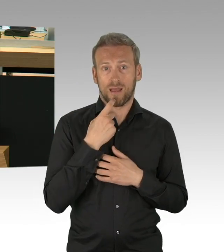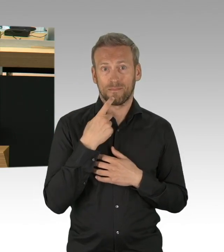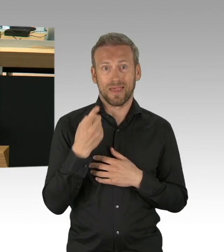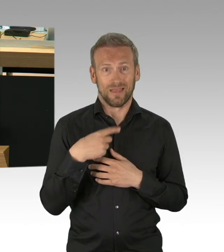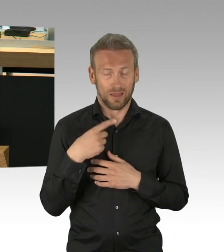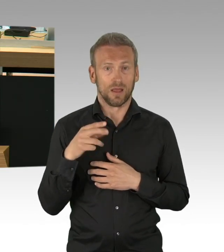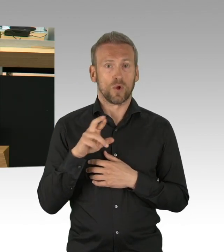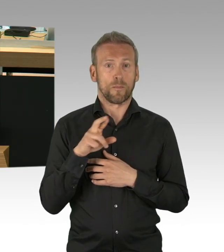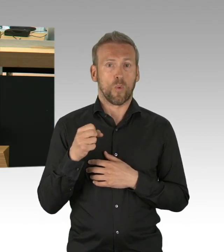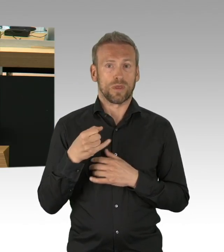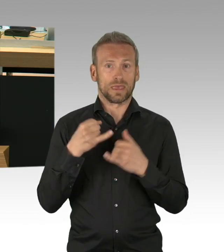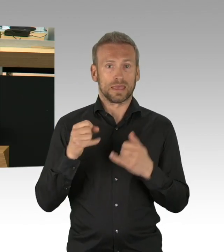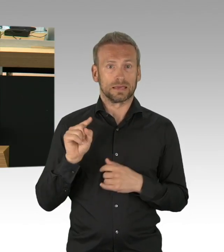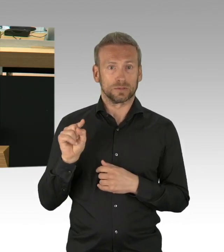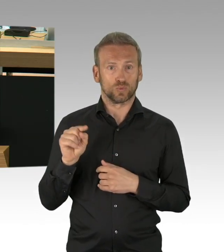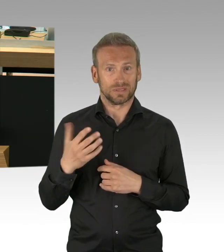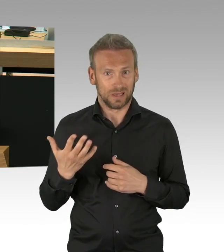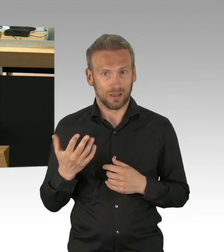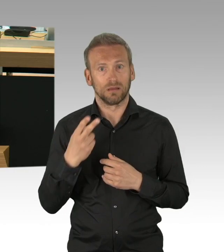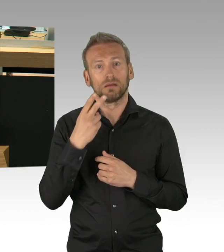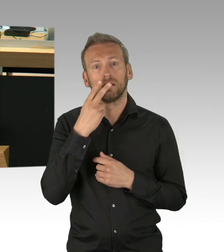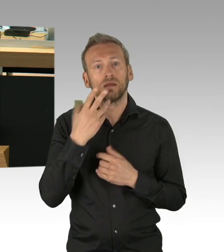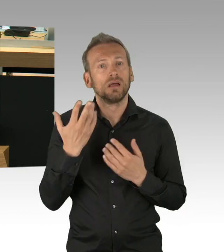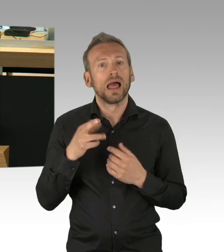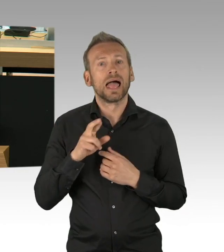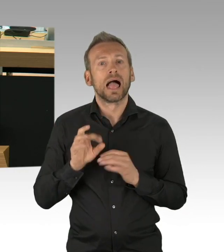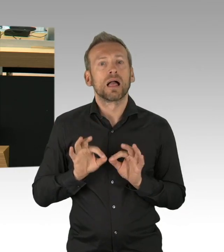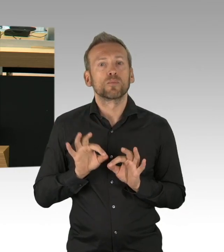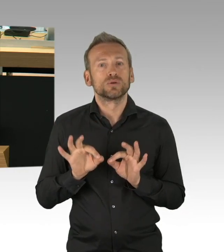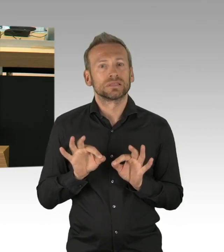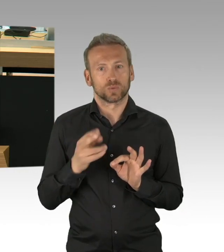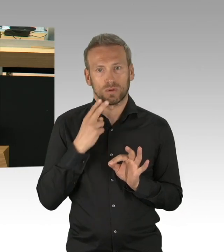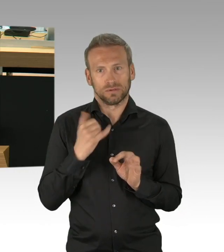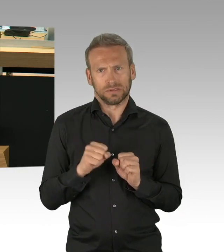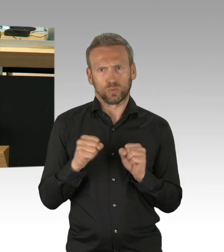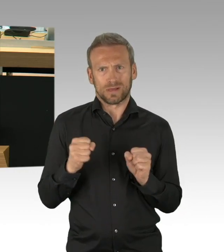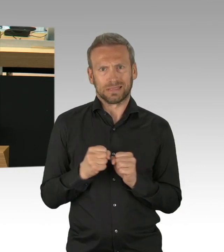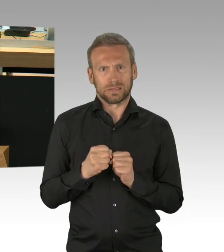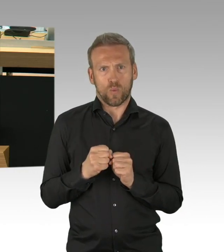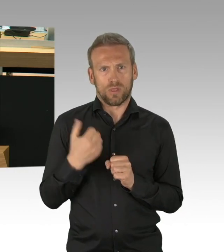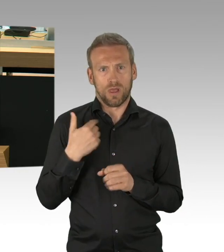bei der Verhinderung der Infektionsdynamik wirksam war. (Beifall)